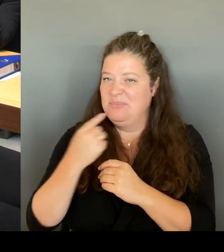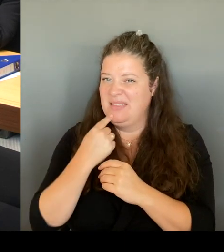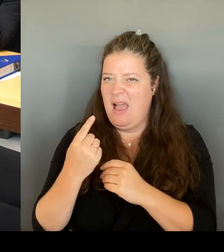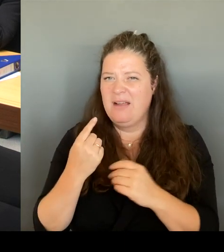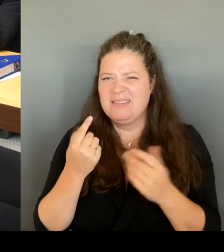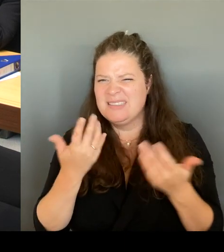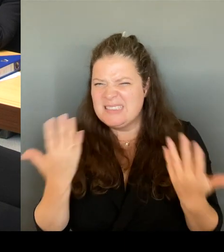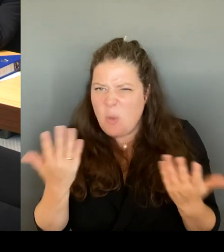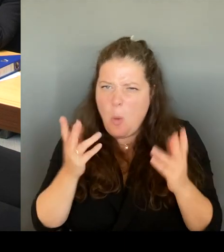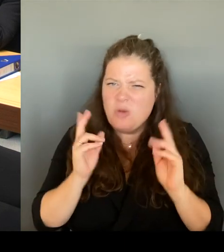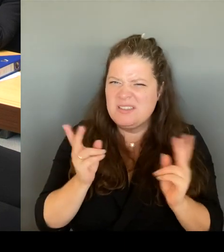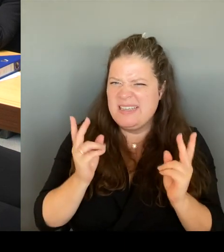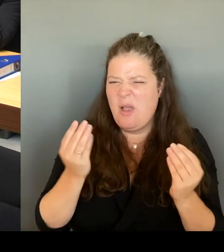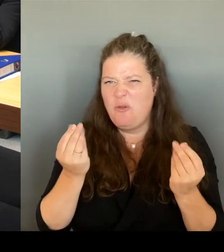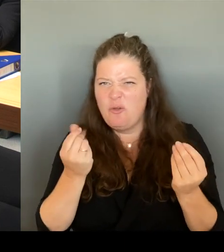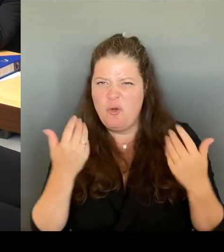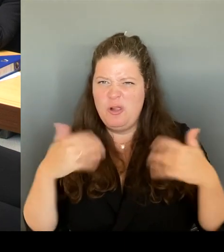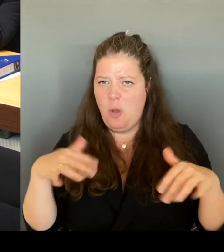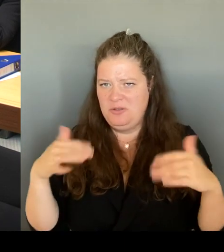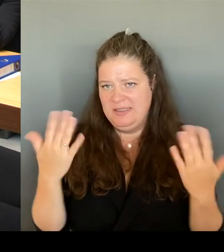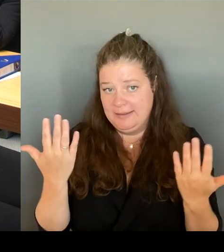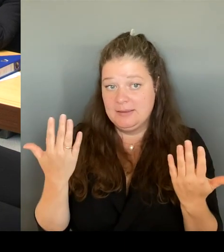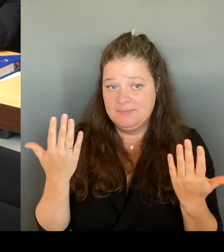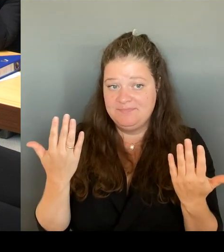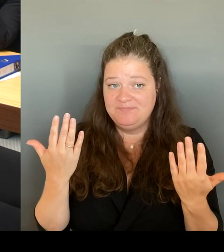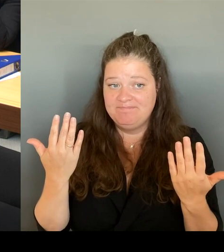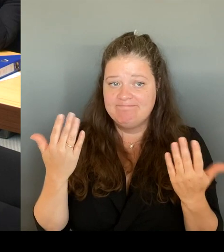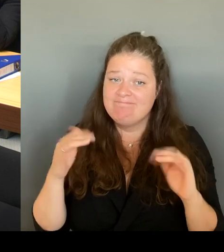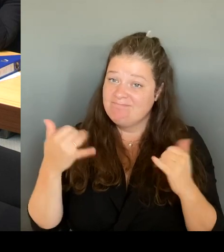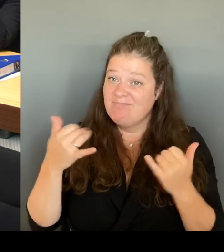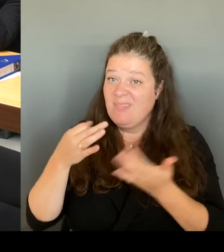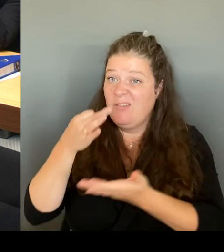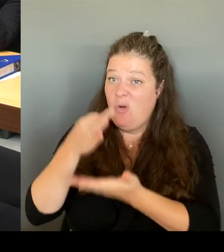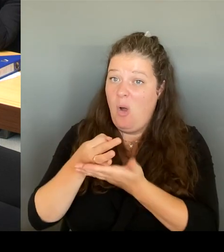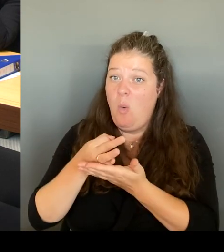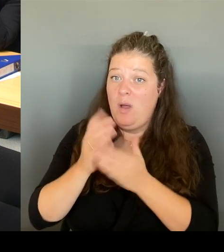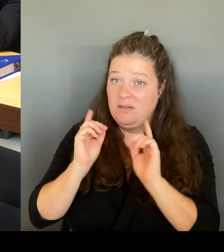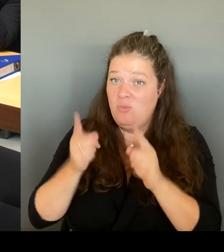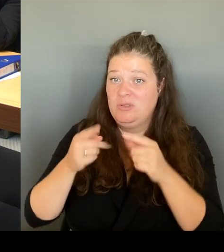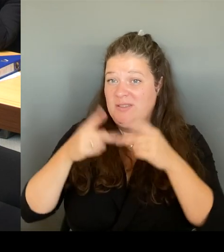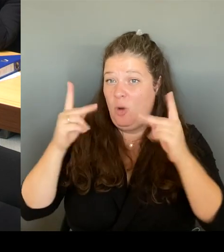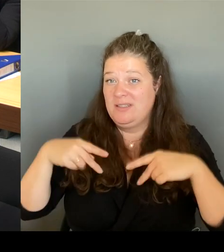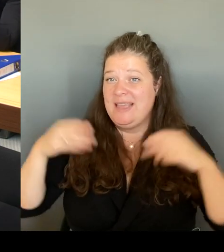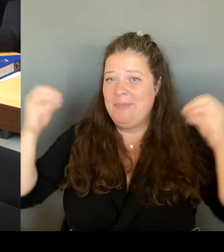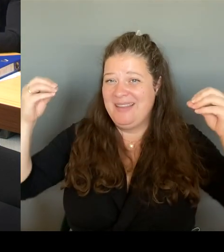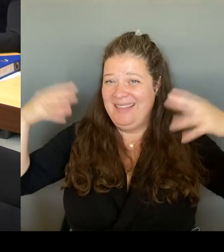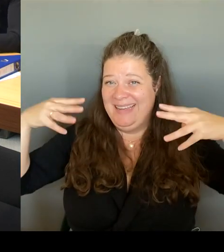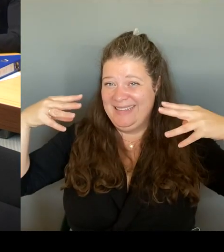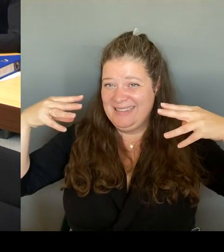Natürlich ein Lichtkonzept. Das betrifft aber das Kottbusser Tor, und zwar der Durchgang beispielsweise, um dann